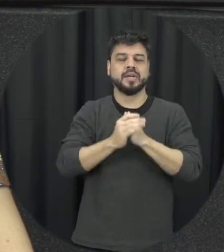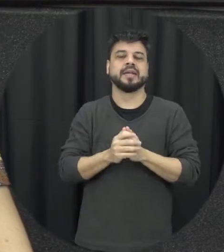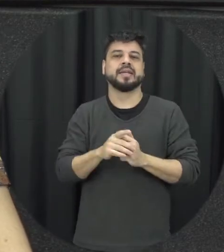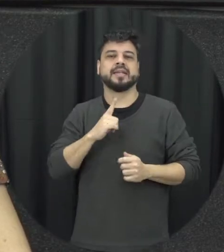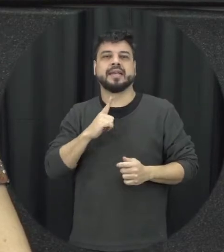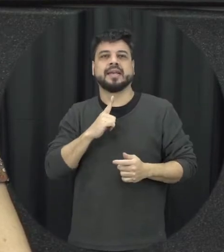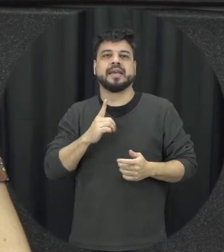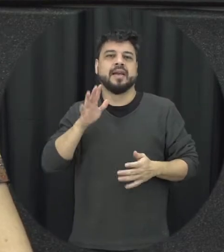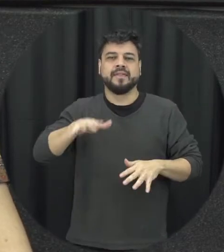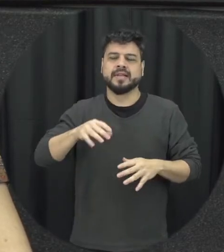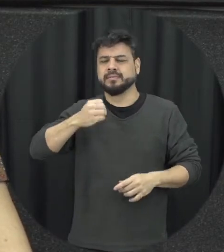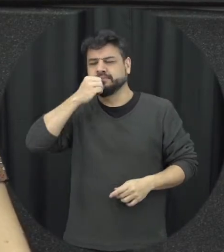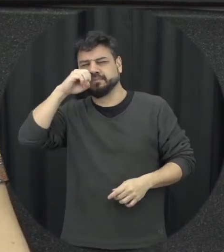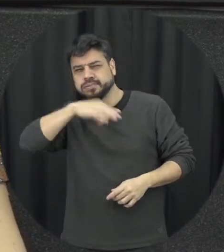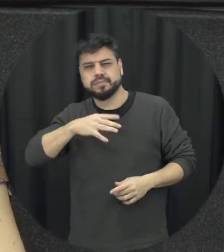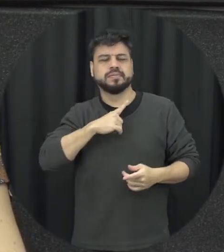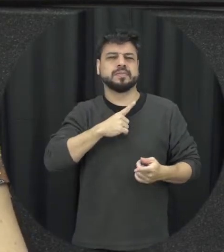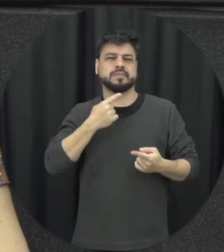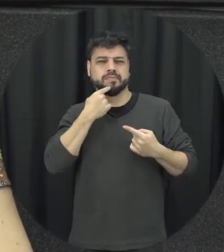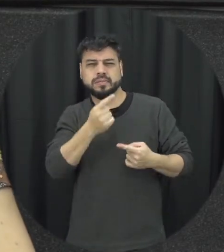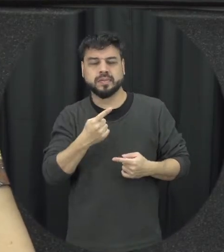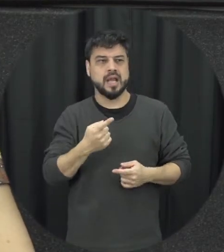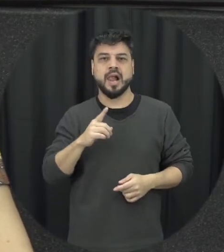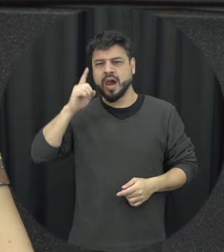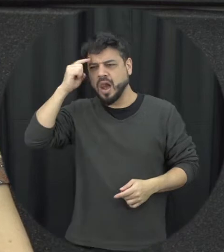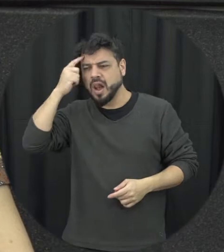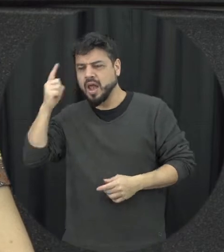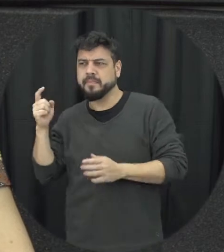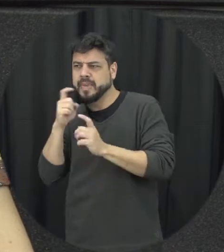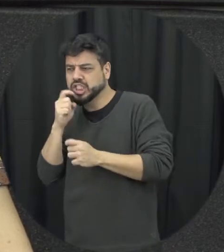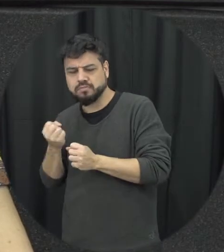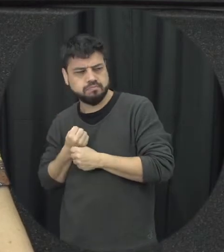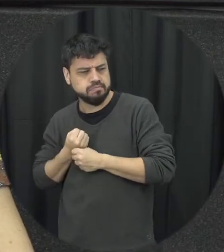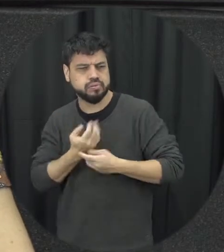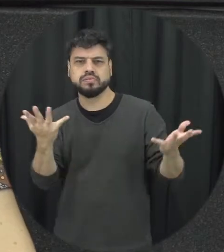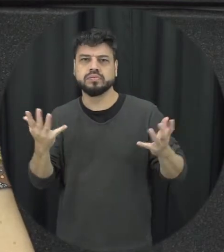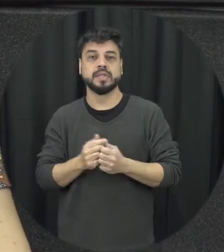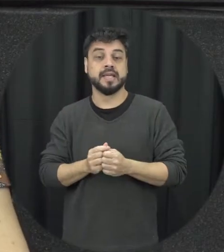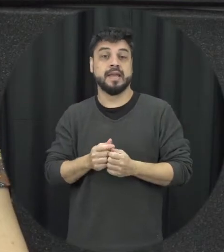difamação é inventar mentira sobre a outra pessoa se espalhar boatos sobre outra pessoa divulgar